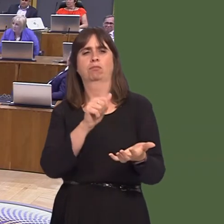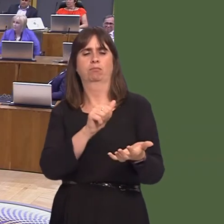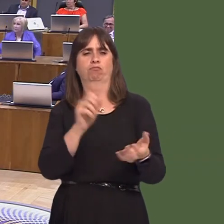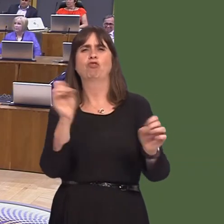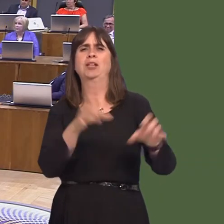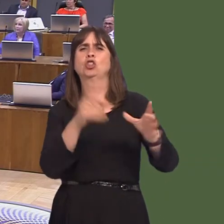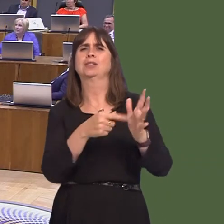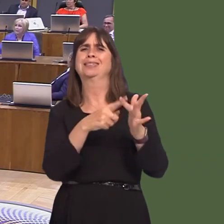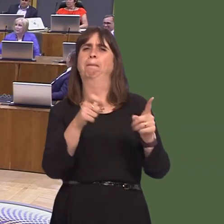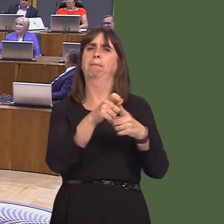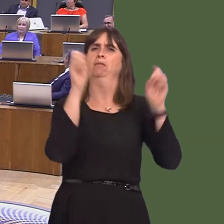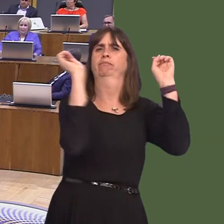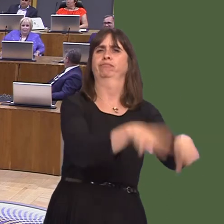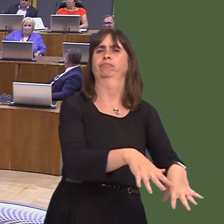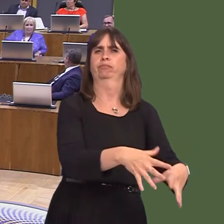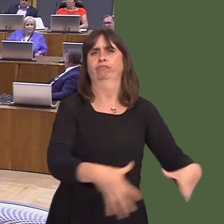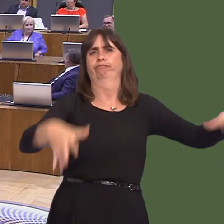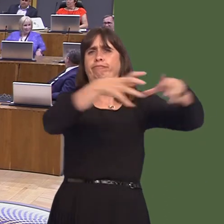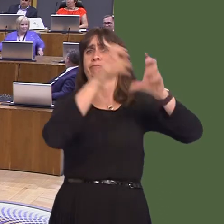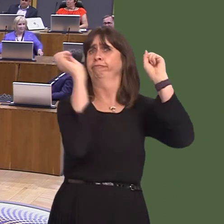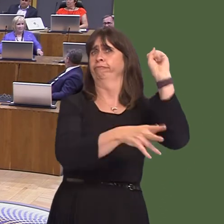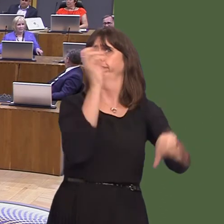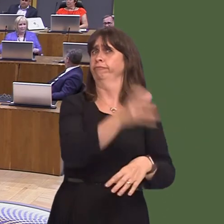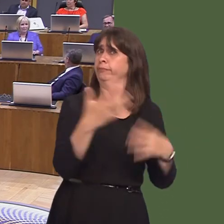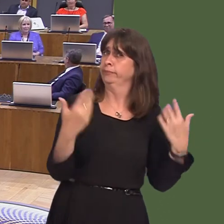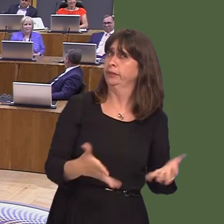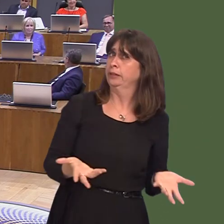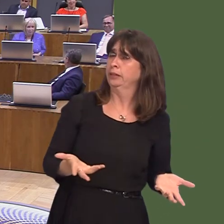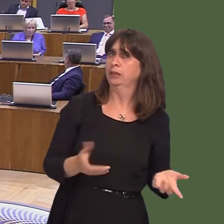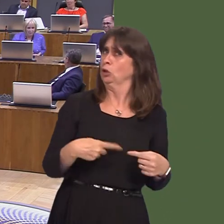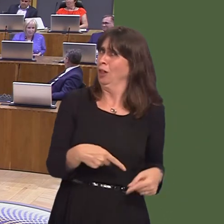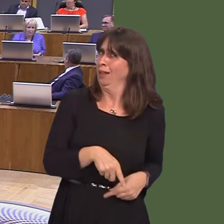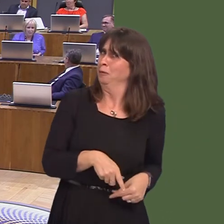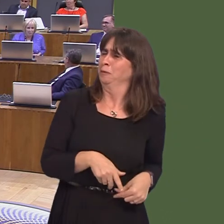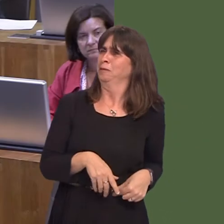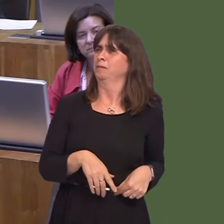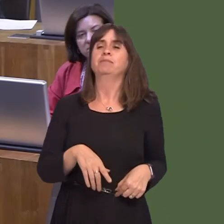I'm sure that there are examples of it. I have notó. That is a bio-control method I've